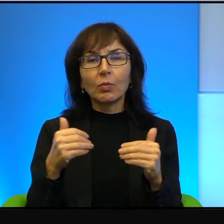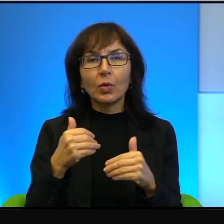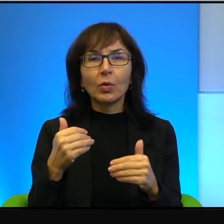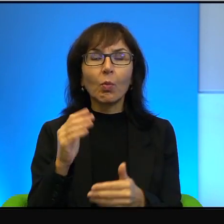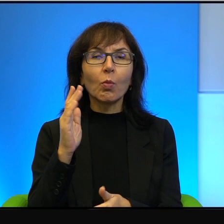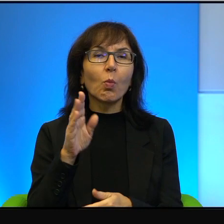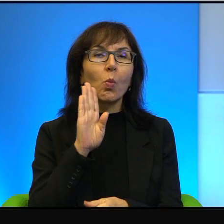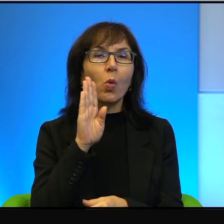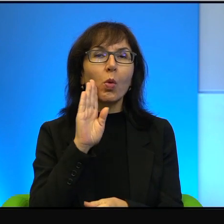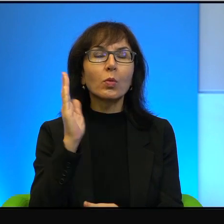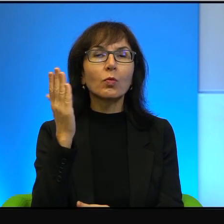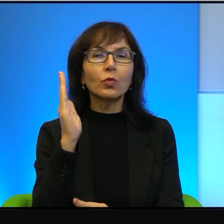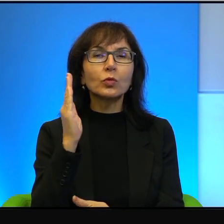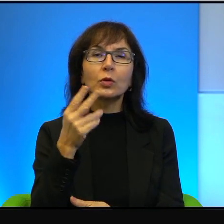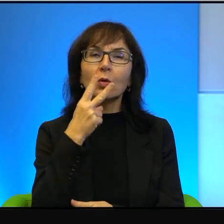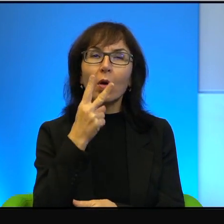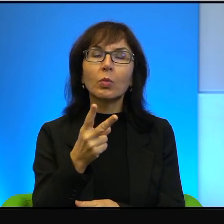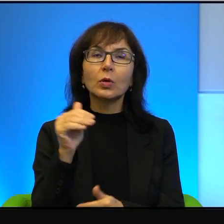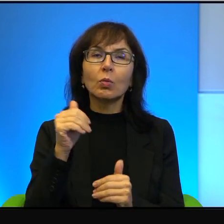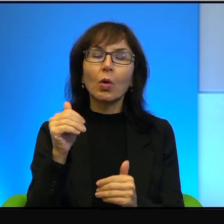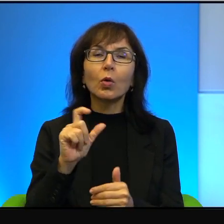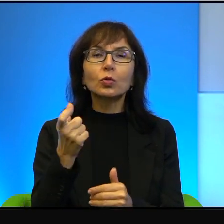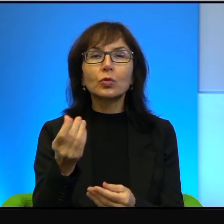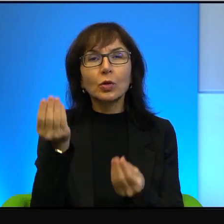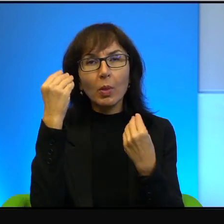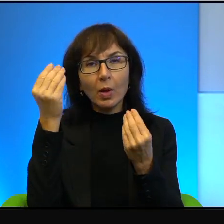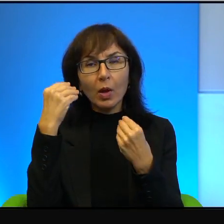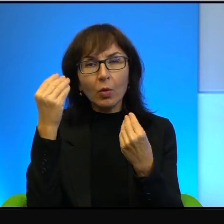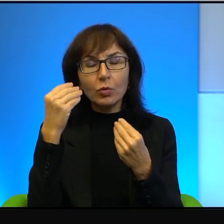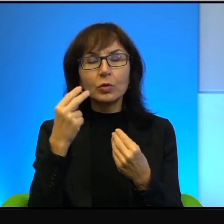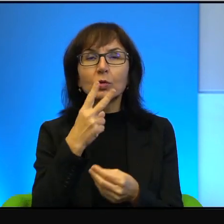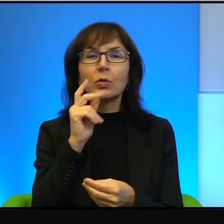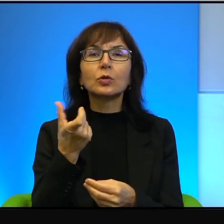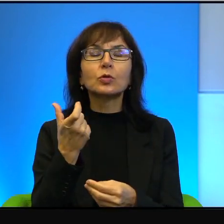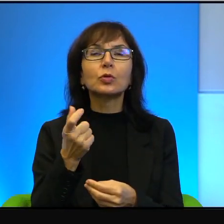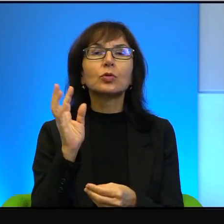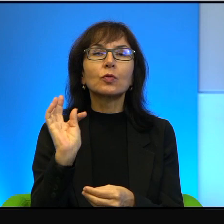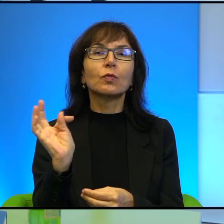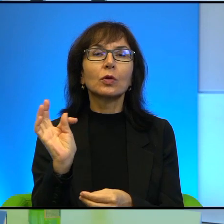mogą się czegoś nauczyć, mogą zobaczyć coś swojego również.